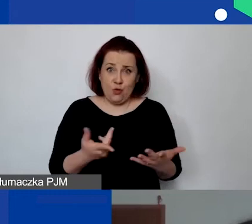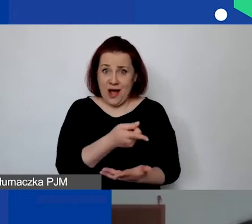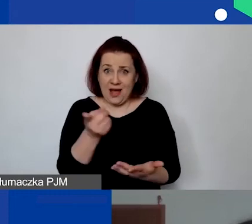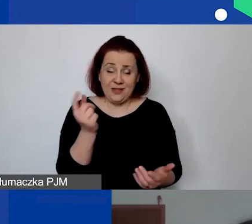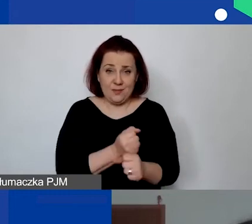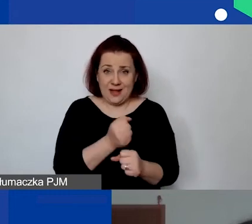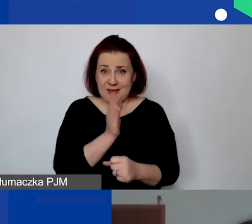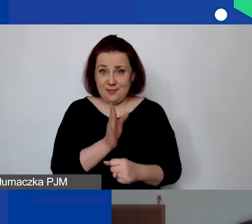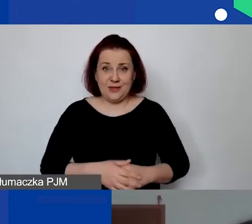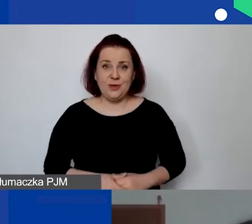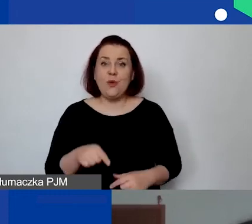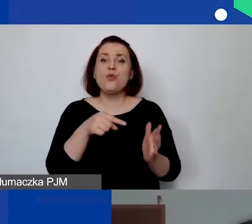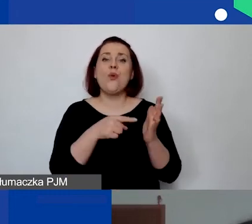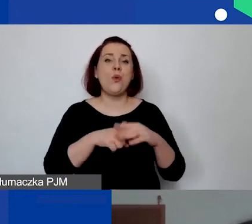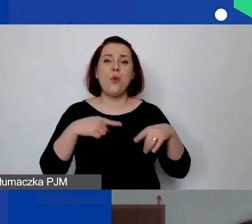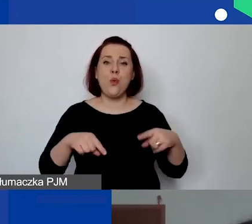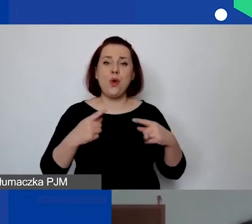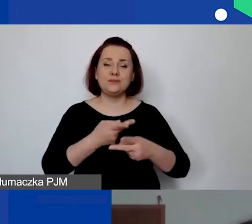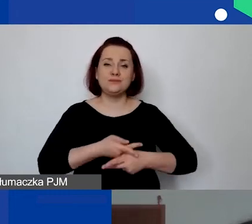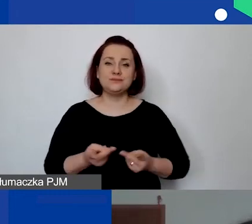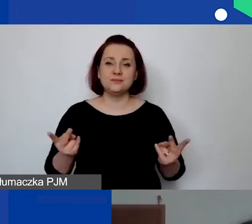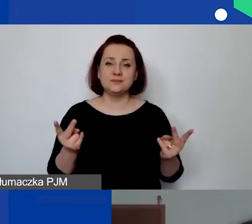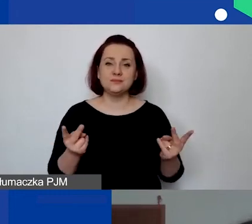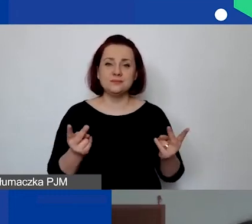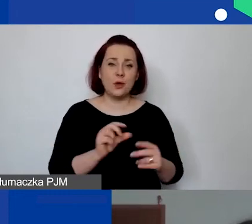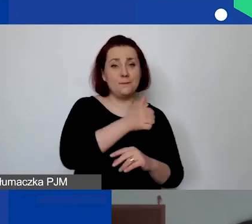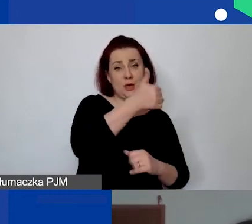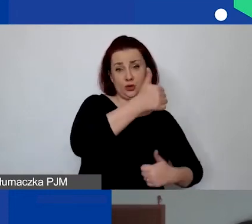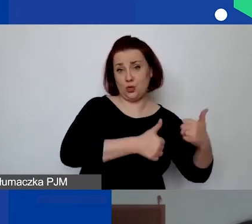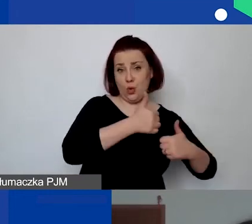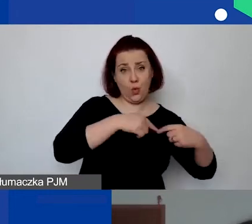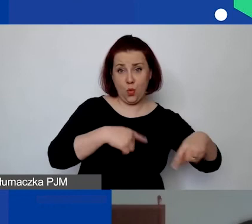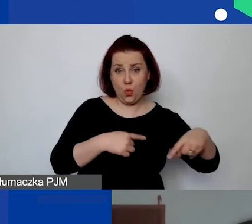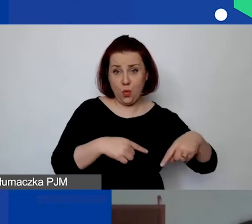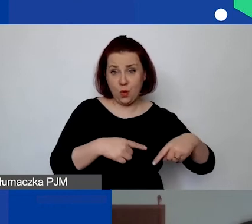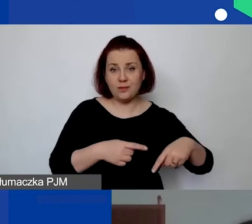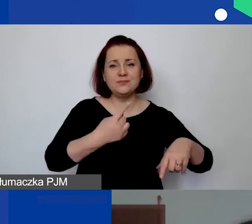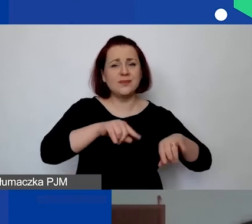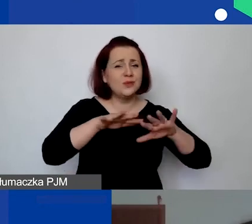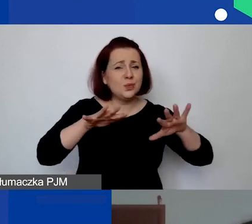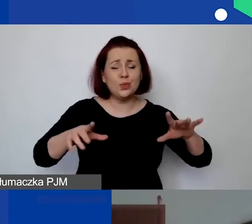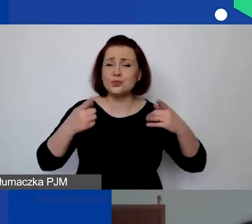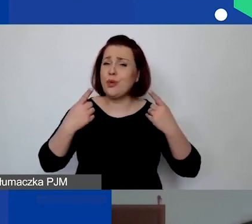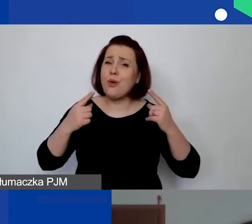bo to nie było dostępne na poziomie pierwszego konkursu, ale ponieważ bardzo dużo organizacji miało z tym problemy